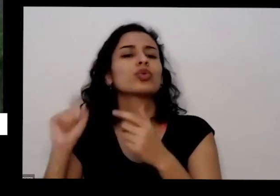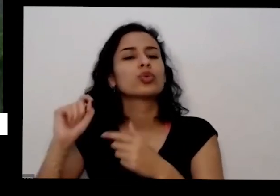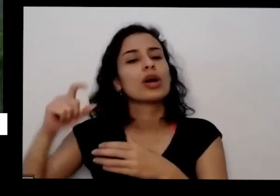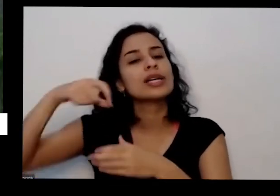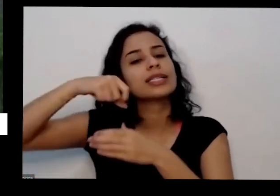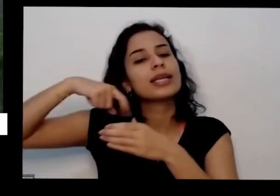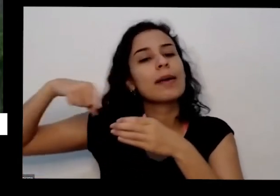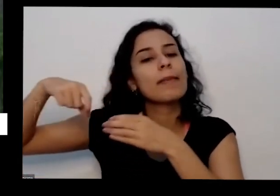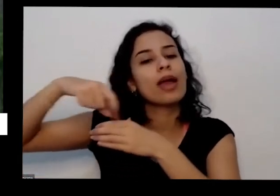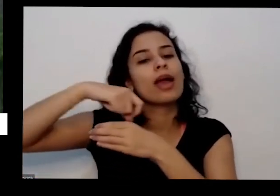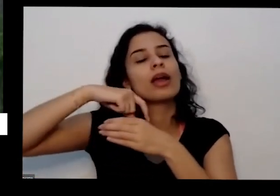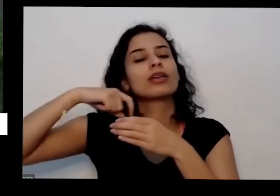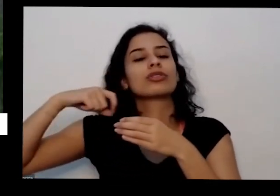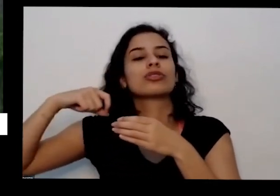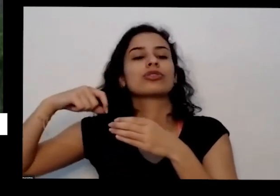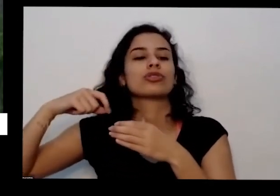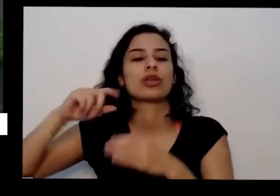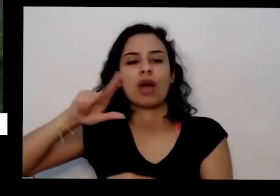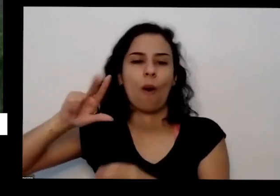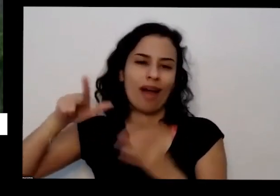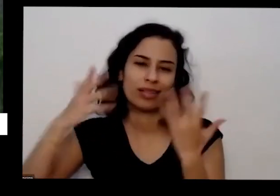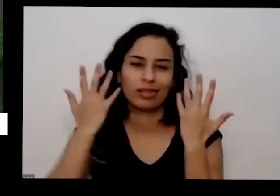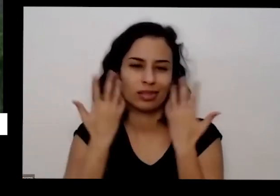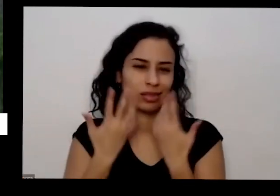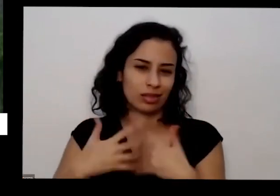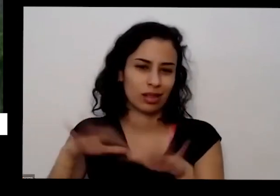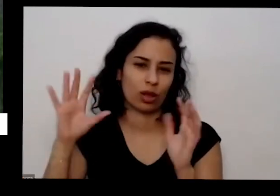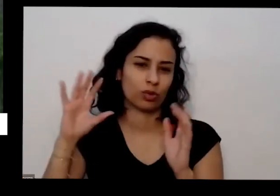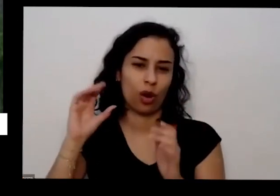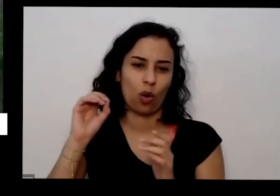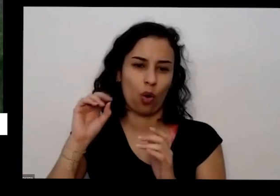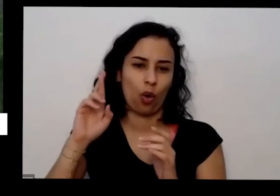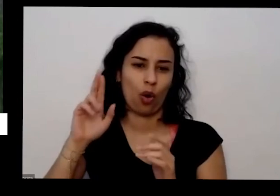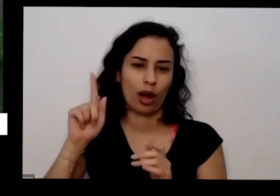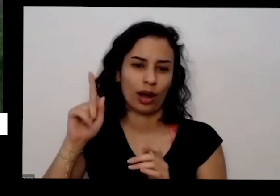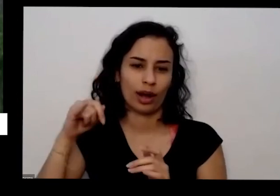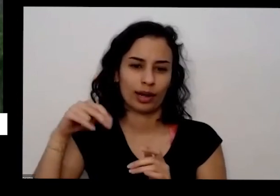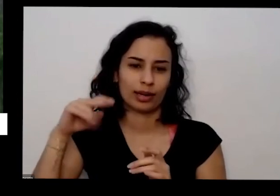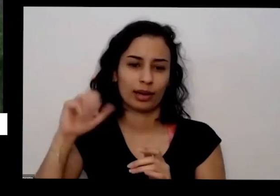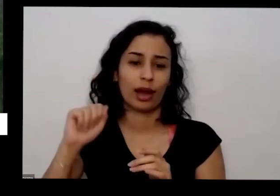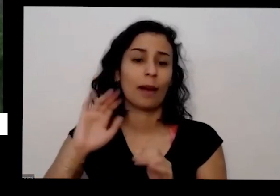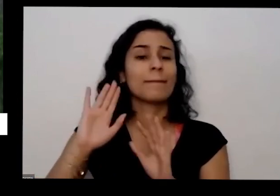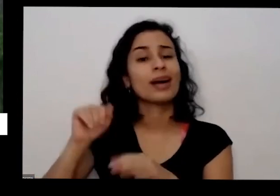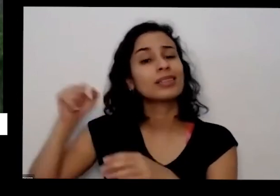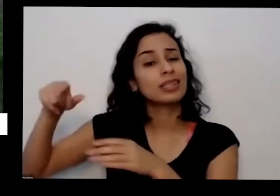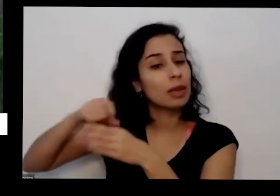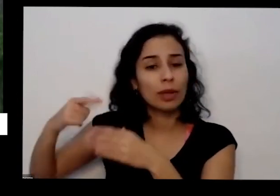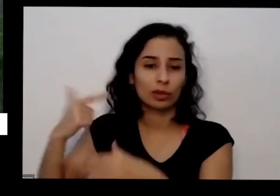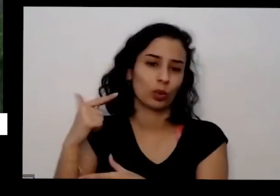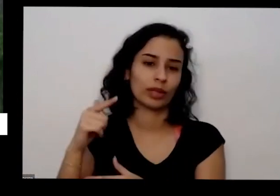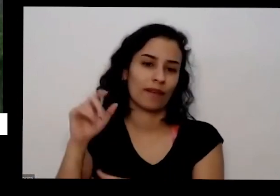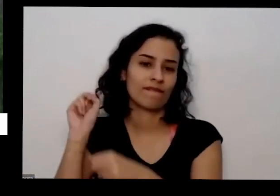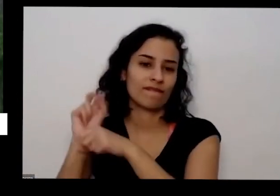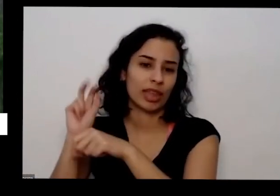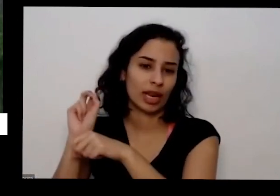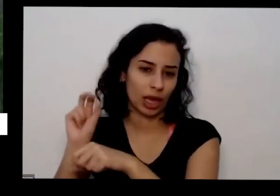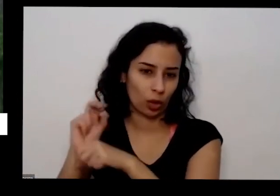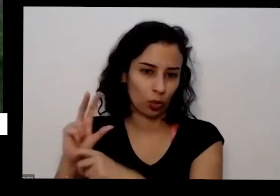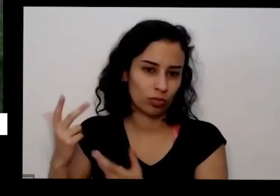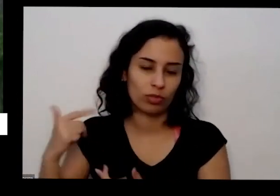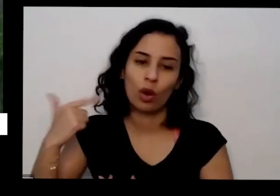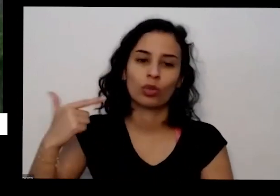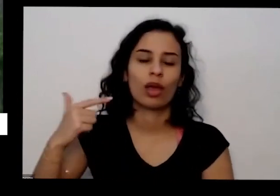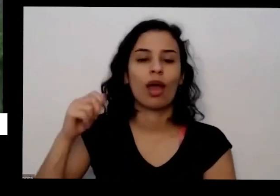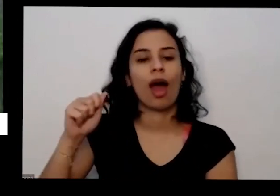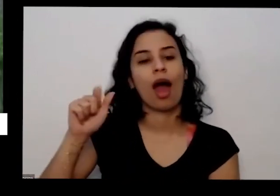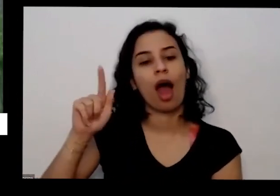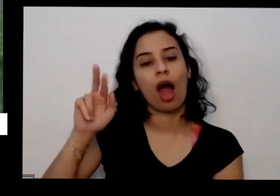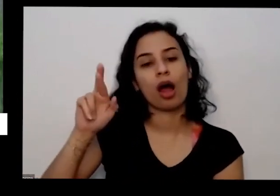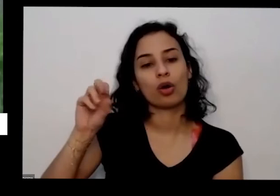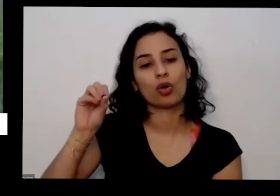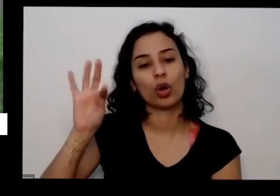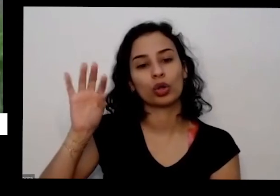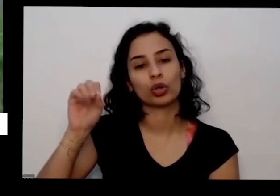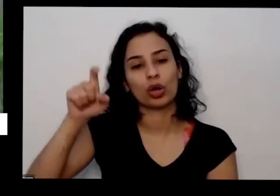que não são orgânicas mas são sementes livres e venenos de agrotóxicos apresentam uma imagem